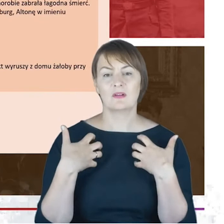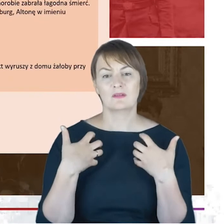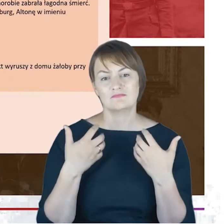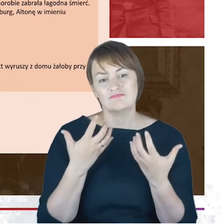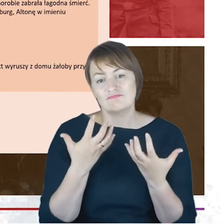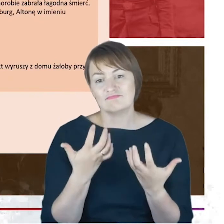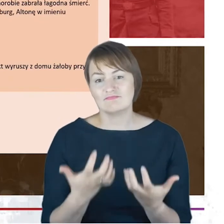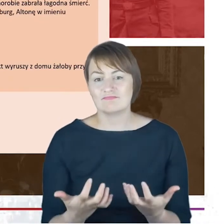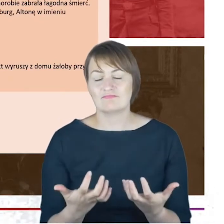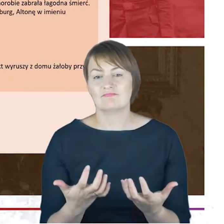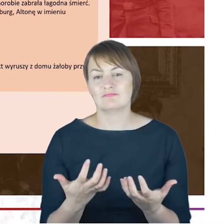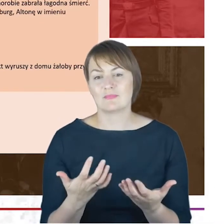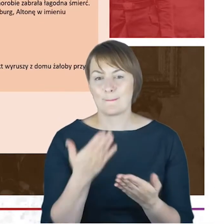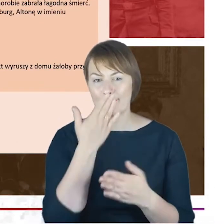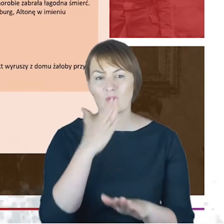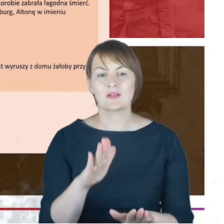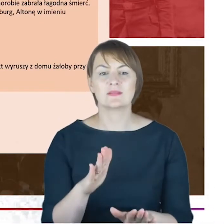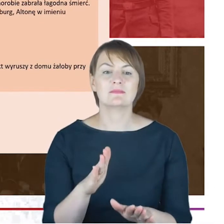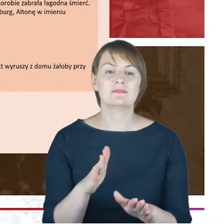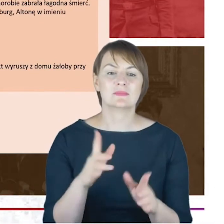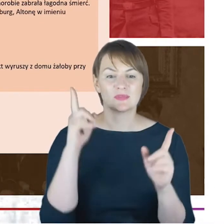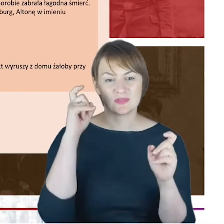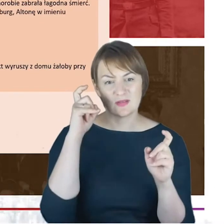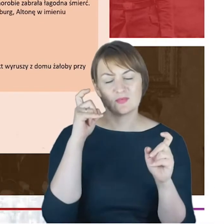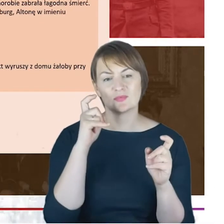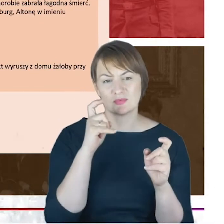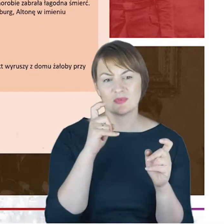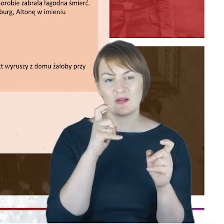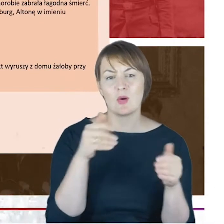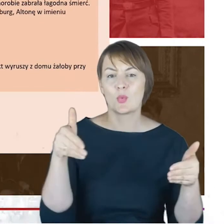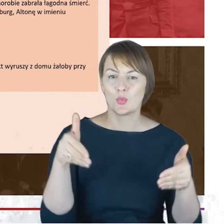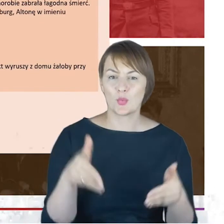jeszcze pokazać Państwu zdjęcia z nagrobkami, Ernestiny i Jacoba Cohnów na cmentarz właśnie